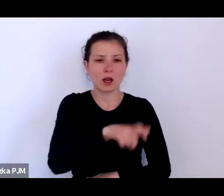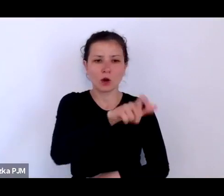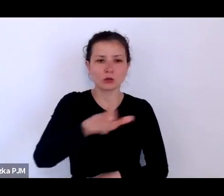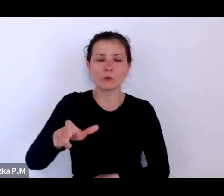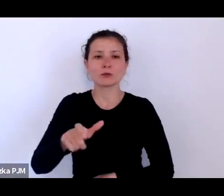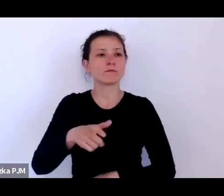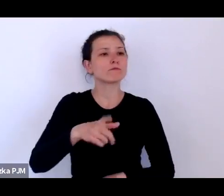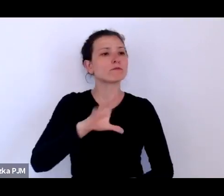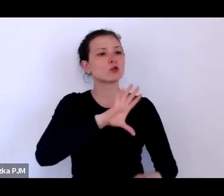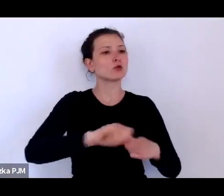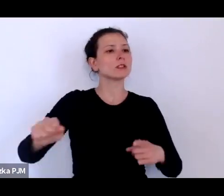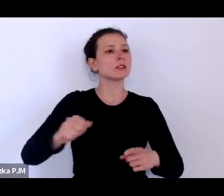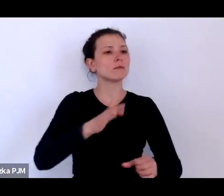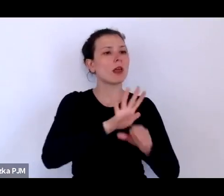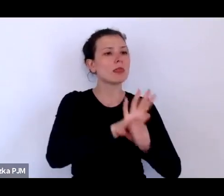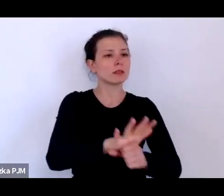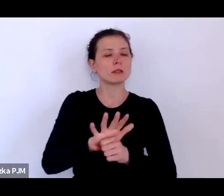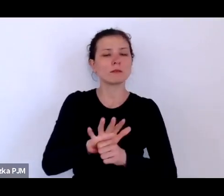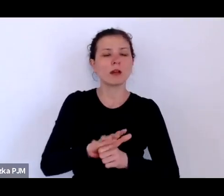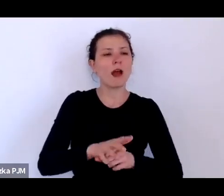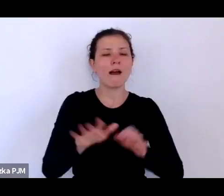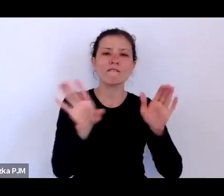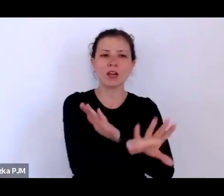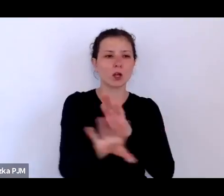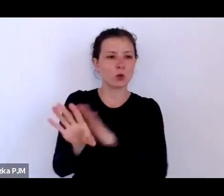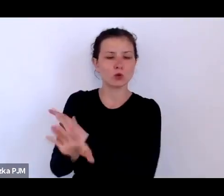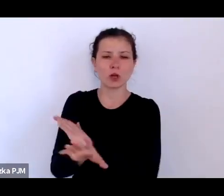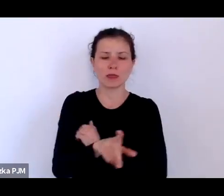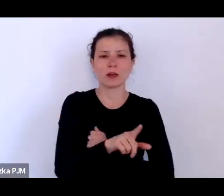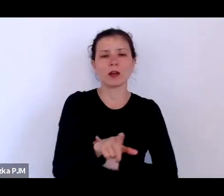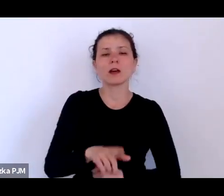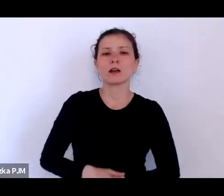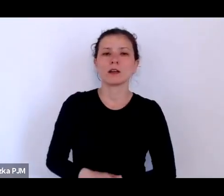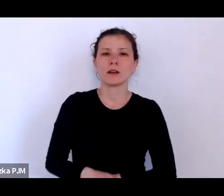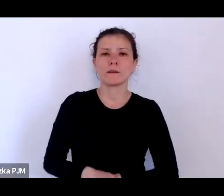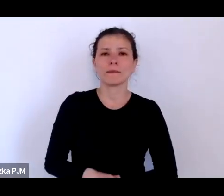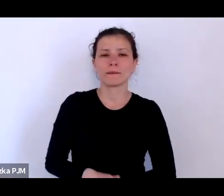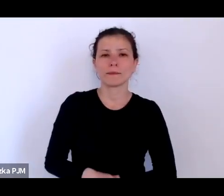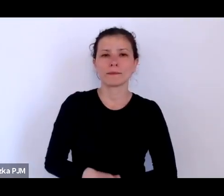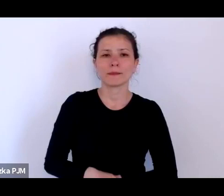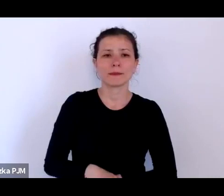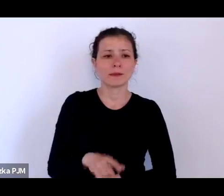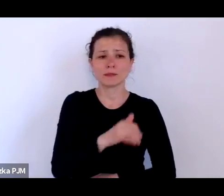dyskryminowani, wykluczani, gdzieś ta opowieść cały czas lokuje ich na marginesie